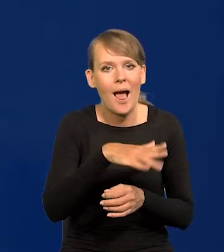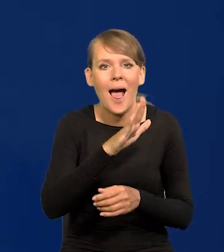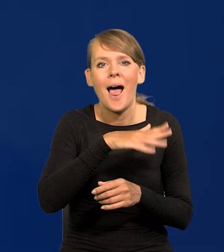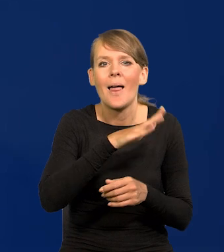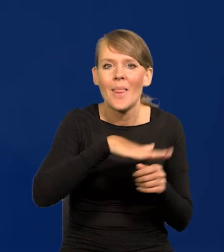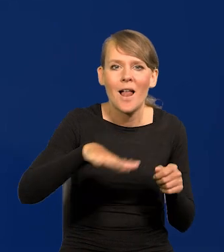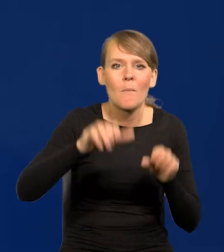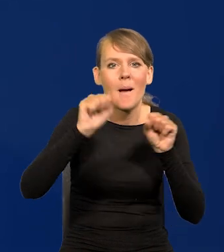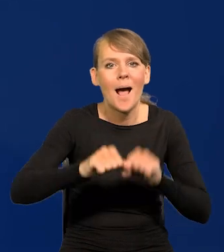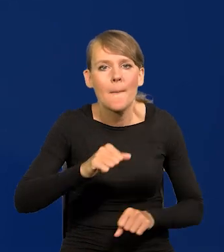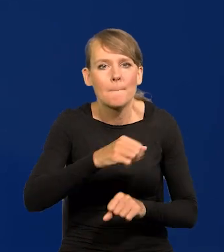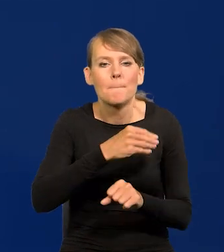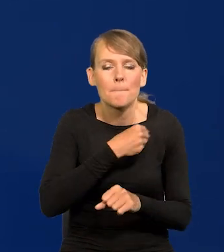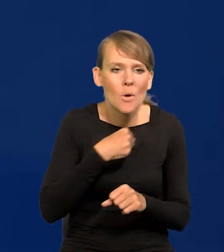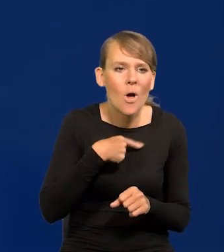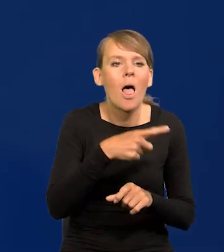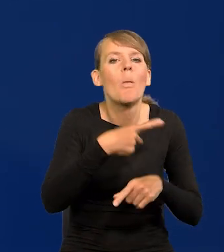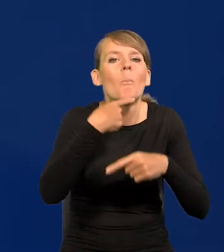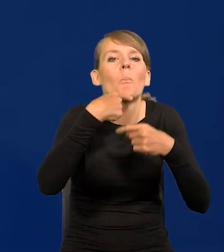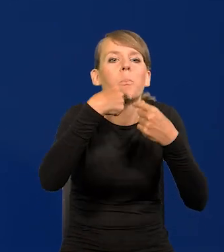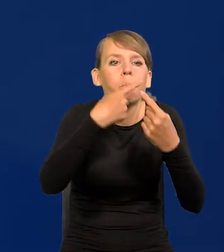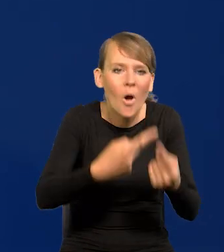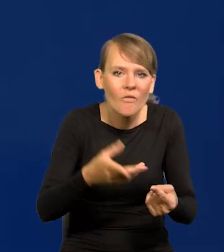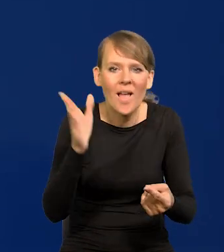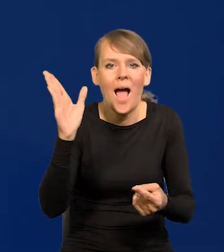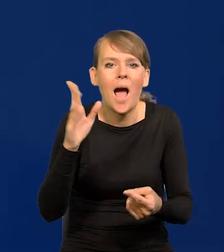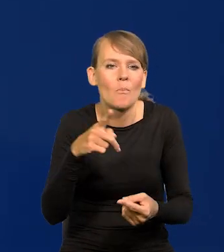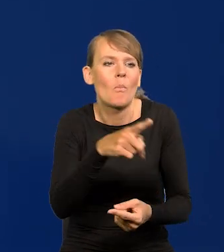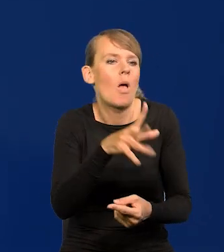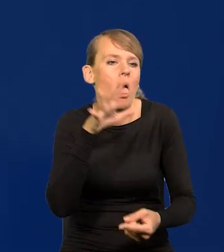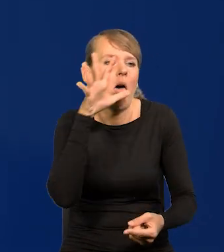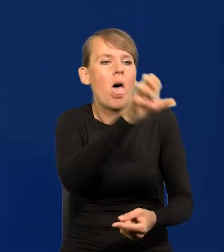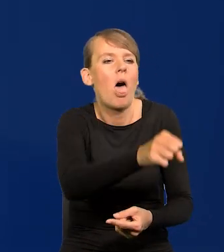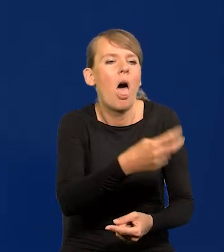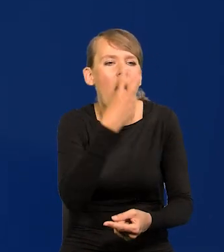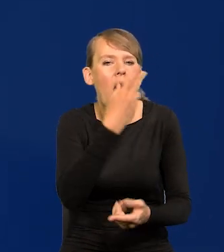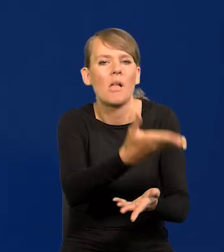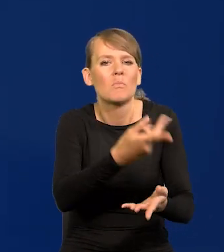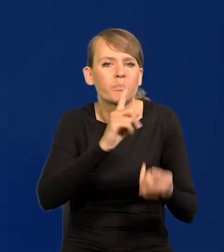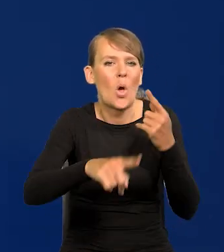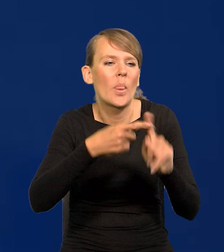żeby w jakiejś sprawie się wypowiedział i potem go oskarżyć, że się miesza w politykę, podczas gdy to będzie po prostu odpowiedź.